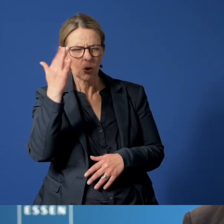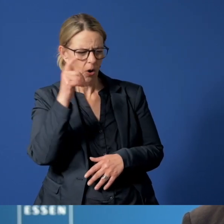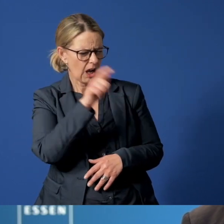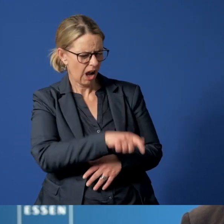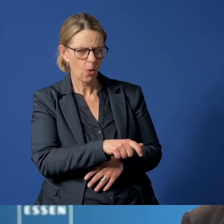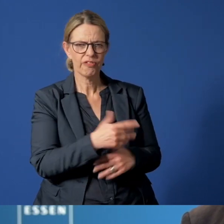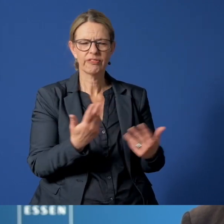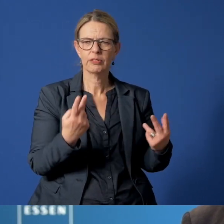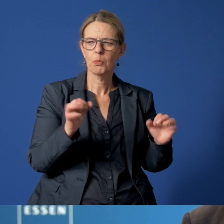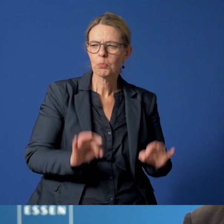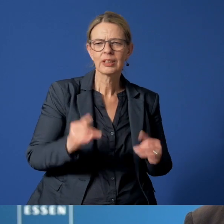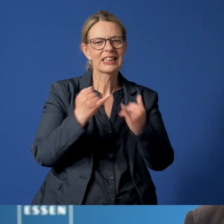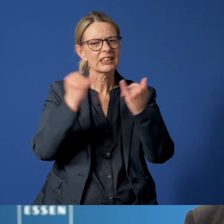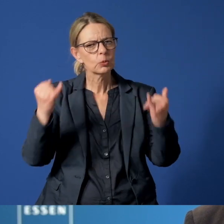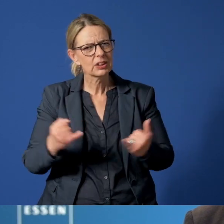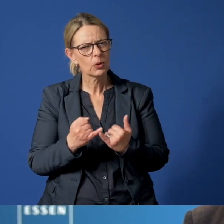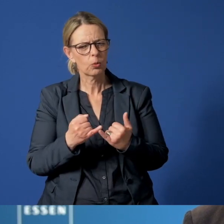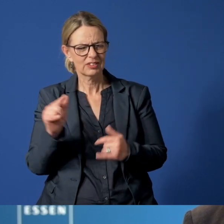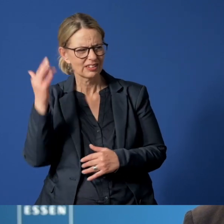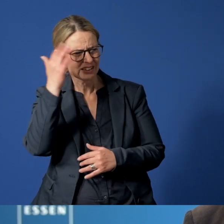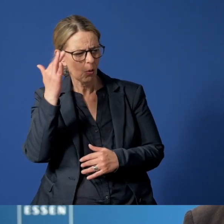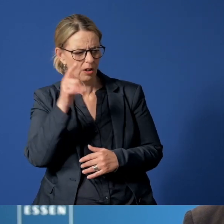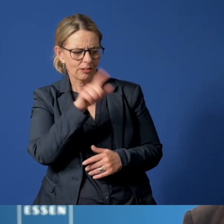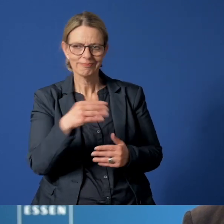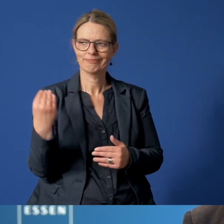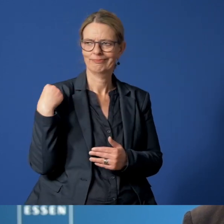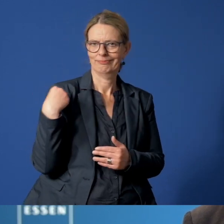aber auch von Institutionen, die ihre Befürchtungen zum Ausdruck brachten.